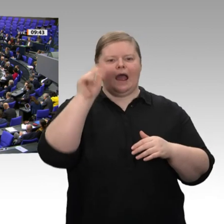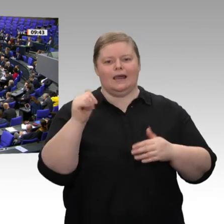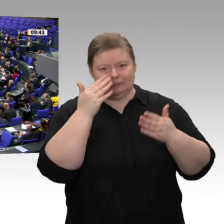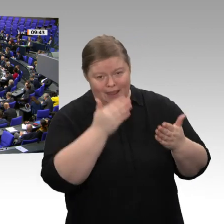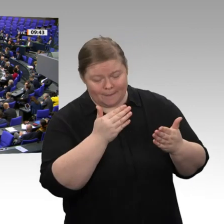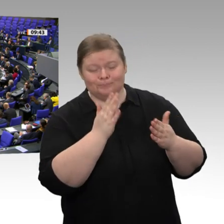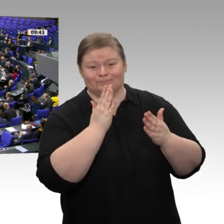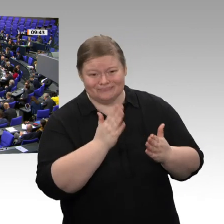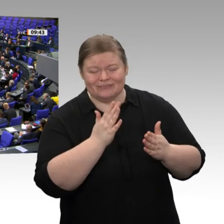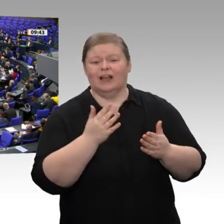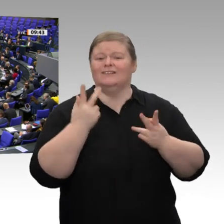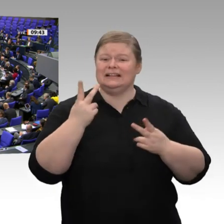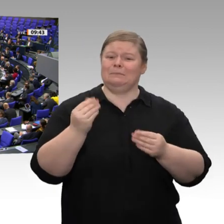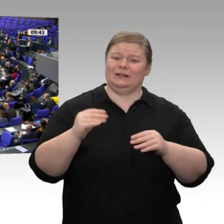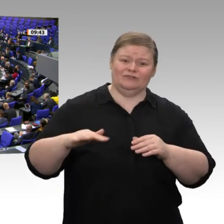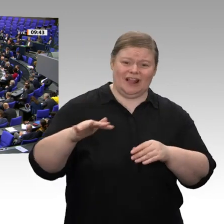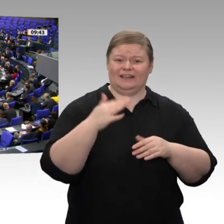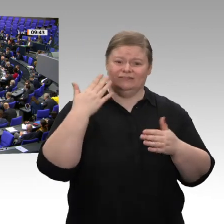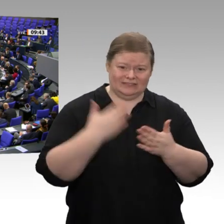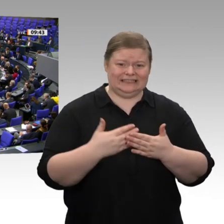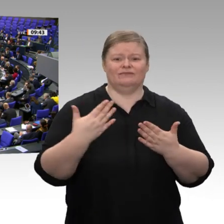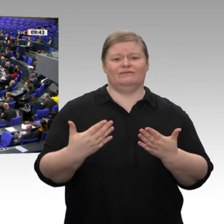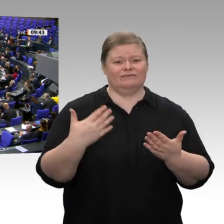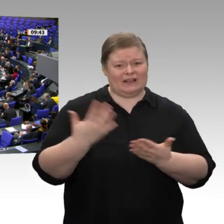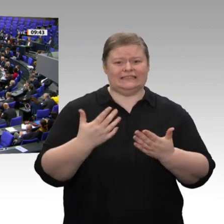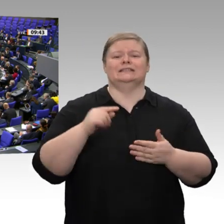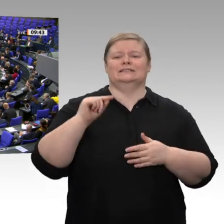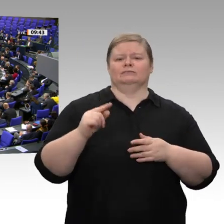Sanktionen der USA gegen europäische Unternehmen wehren, die immer unerträglichere Ausmaße